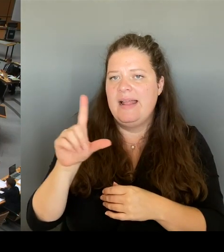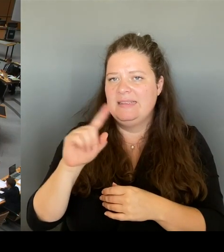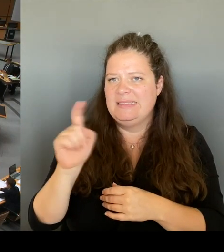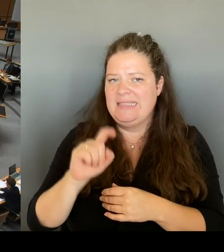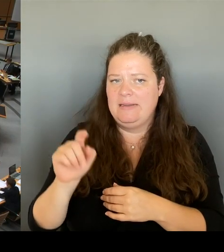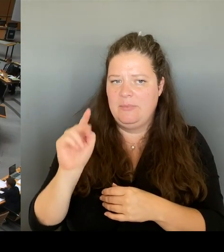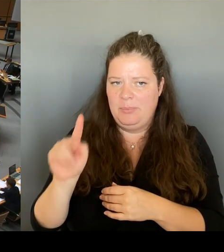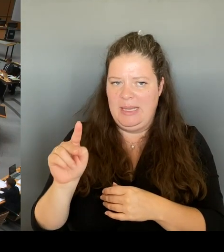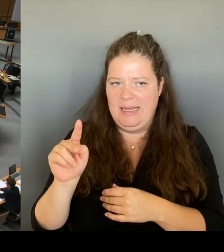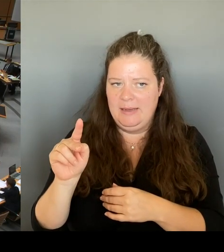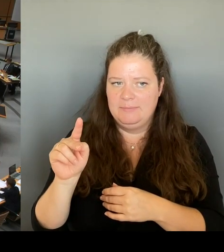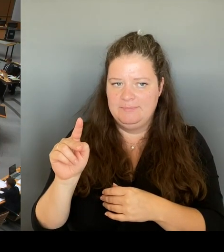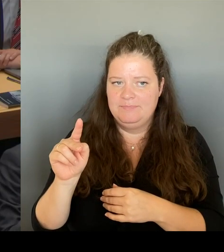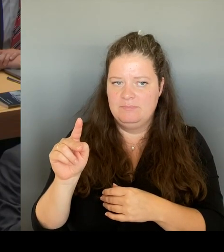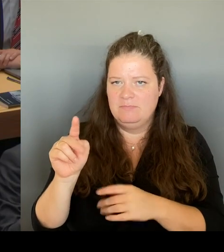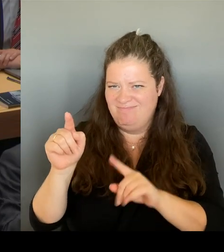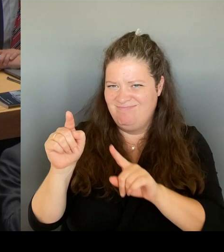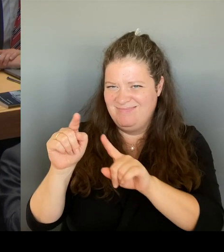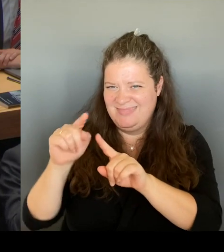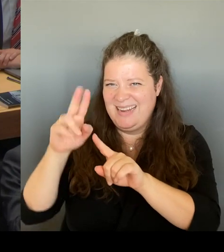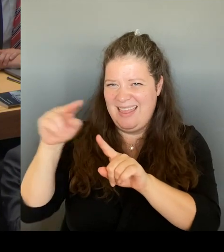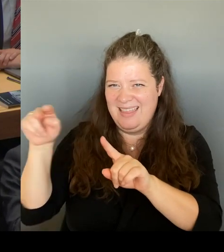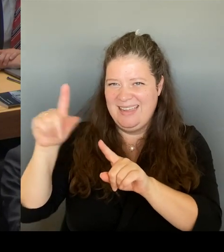Herr Senator, bitte schön.(Rednerwechsel) Sehr geehrter Herr Präsident.